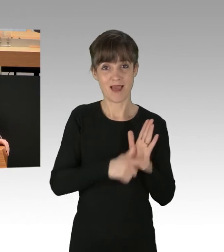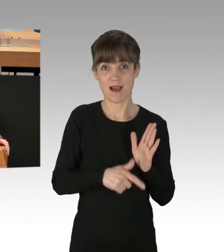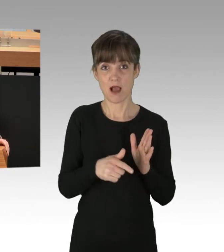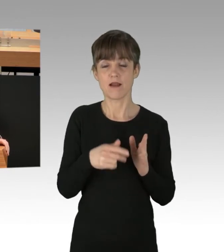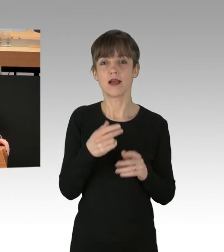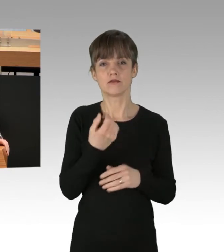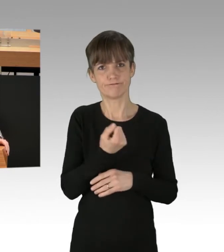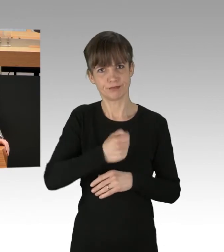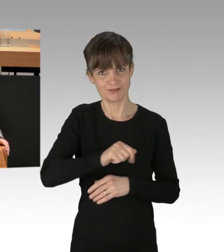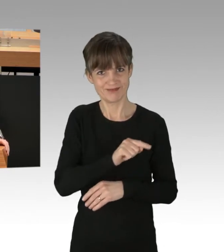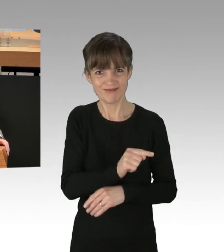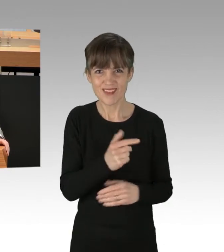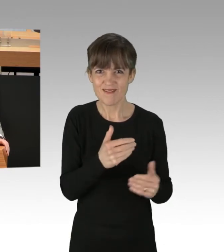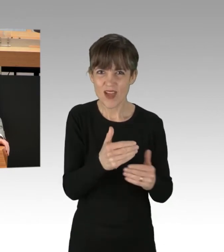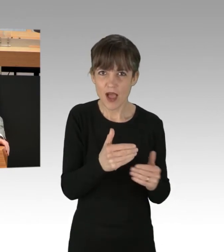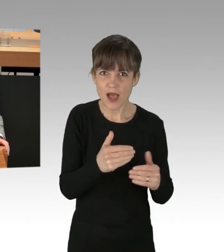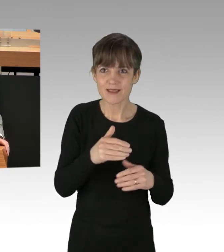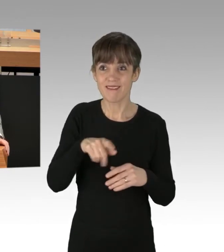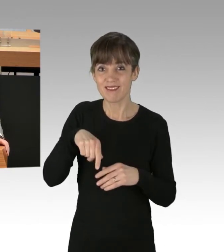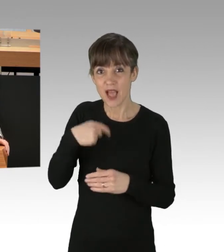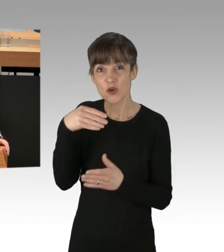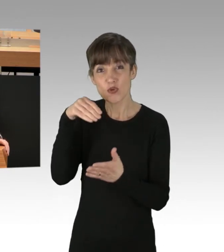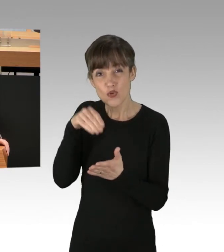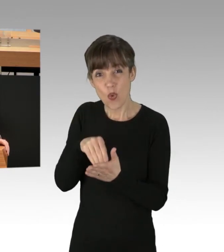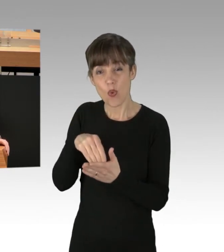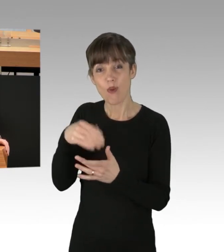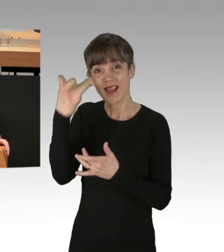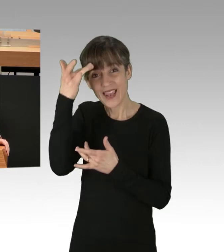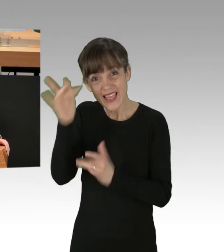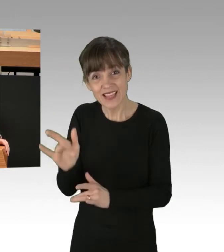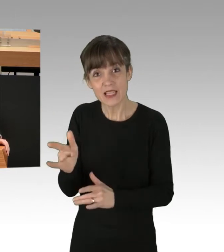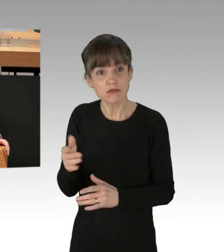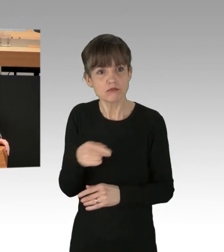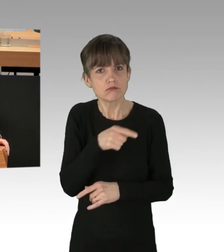dann ist es doch schon längst nicht mehr legitim. Wir haben es hier mit einem vollkommen illegitimen Eingriff